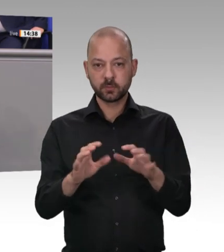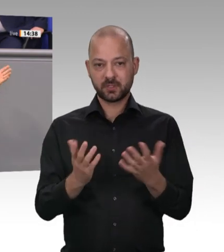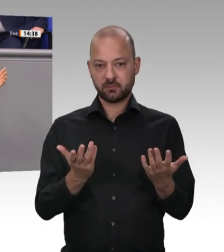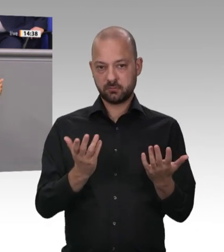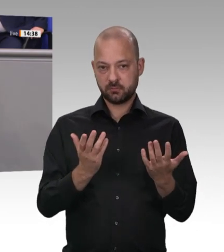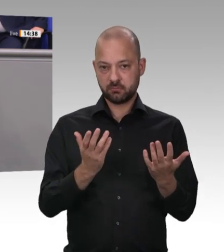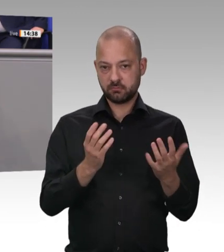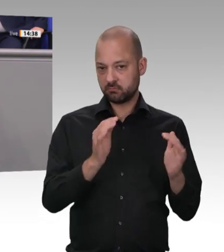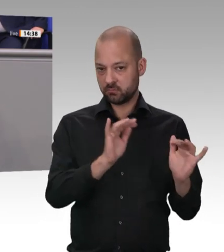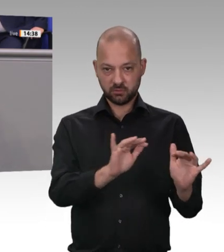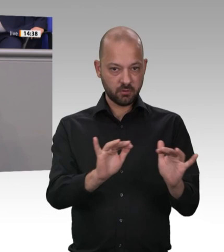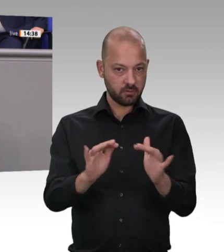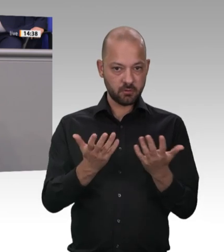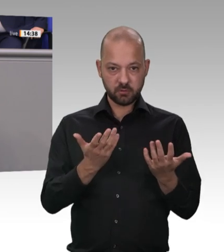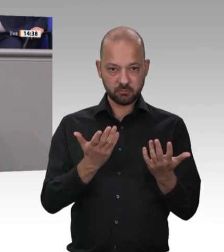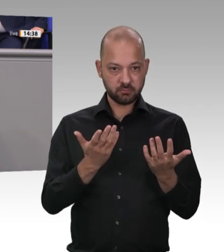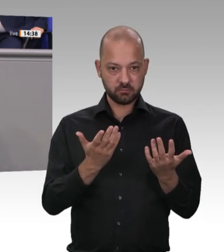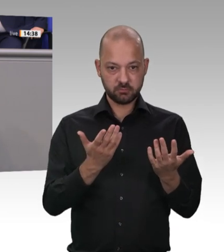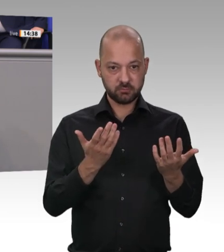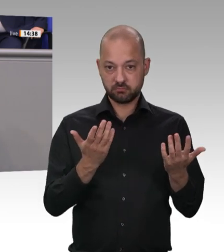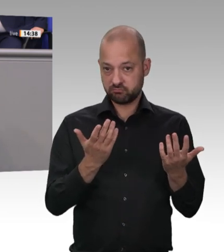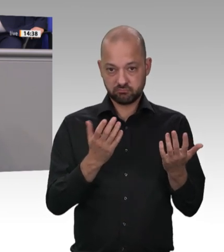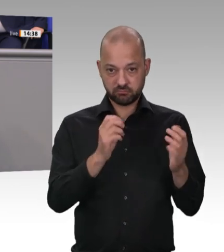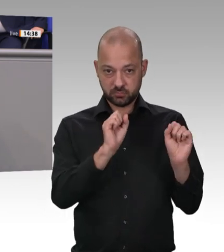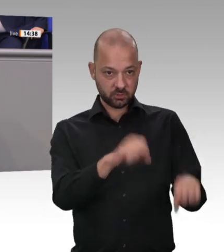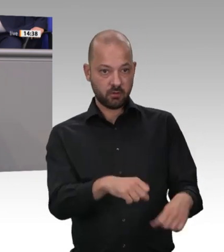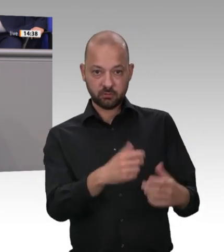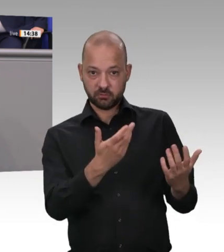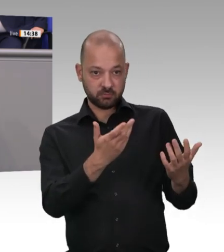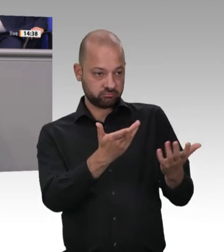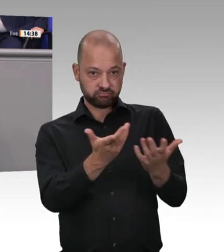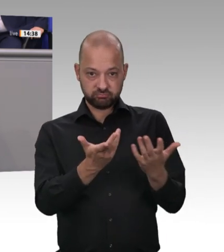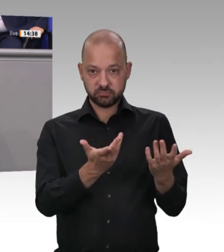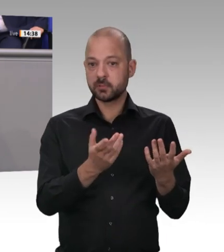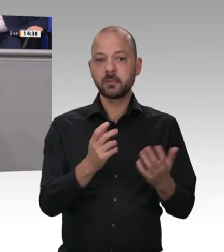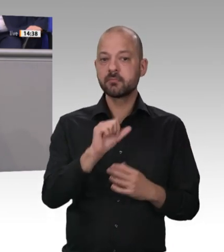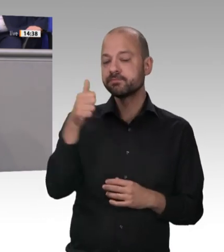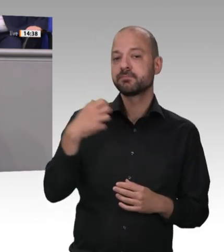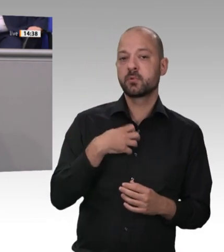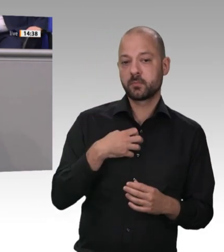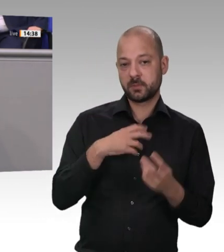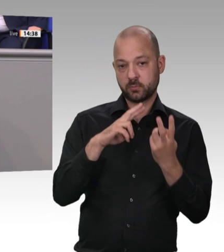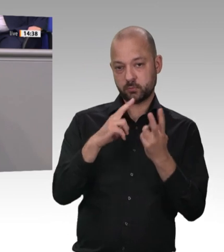Stärkung der vorhandenen Ämter durch Personalaufstockungen, Schulungen und vor allem konsequentere Durchsetzung